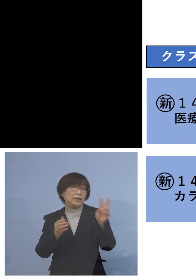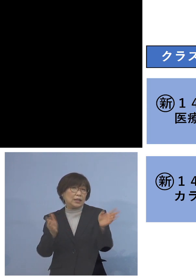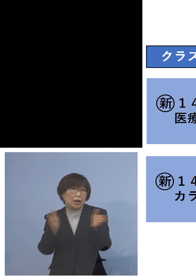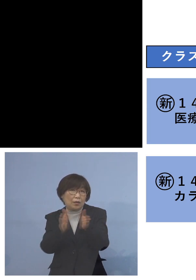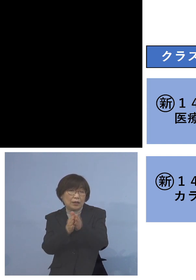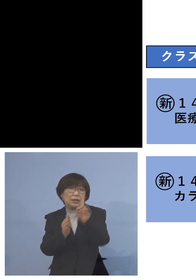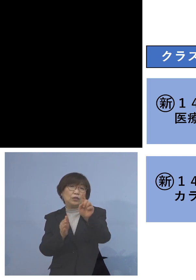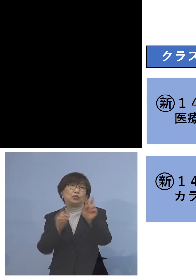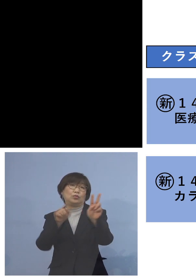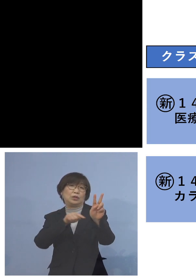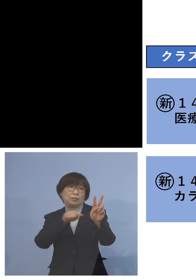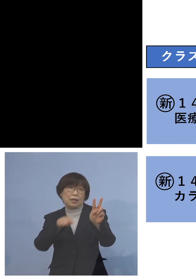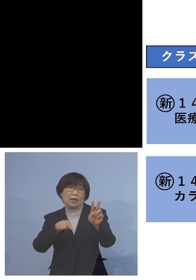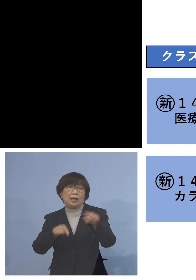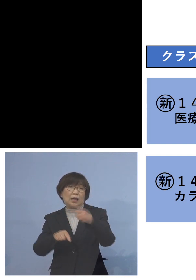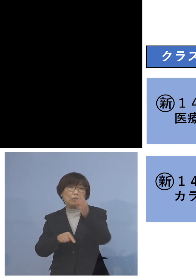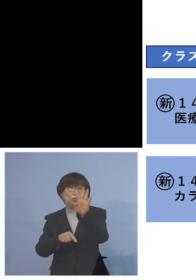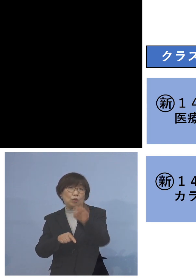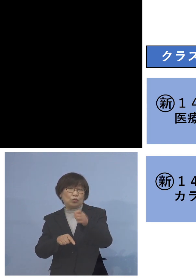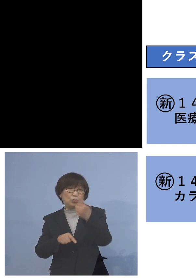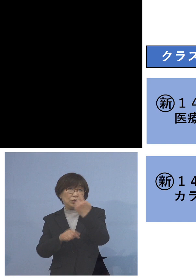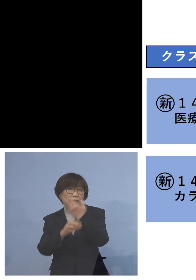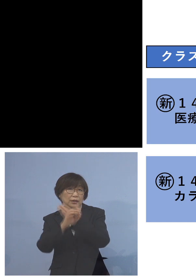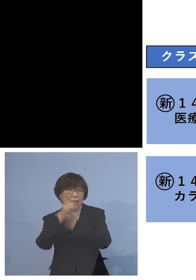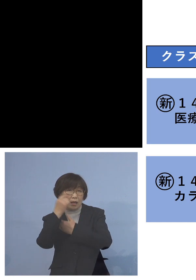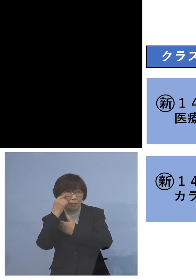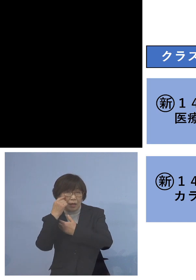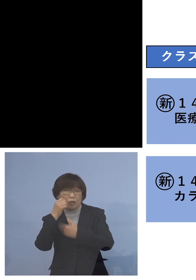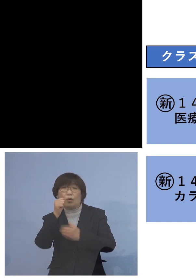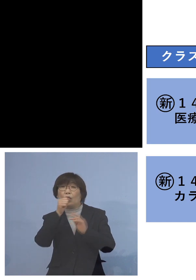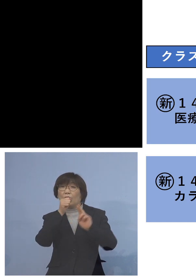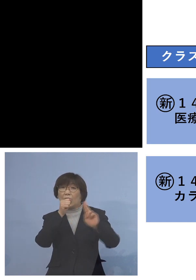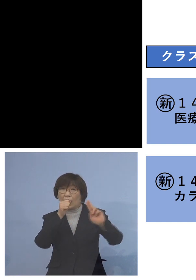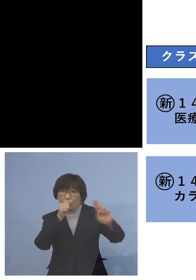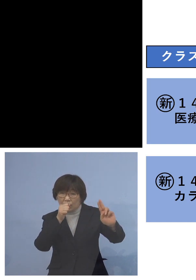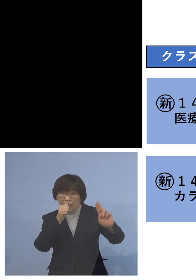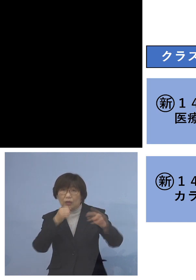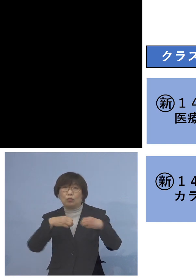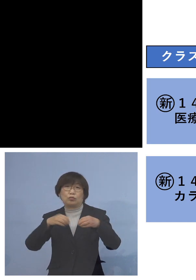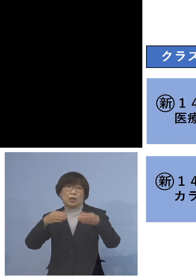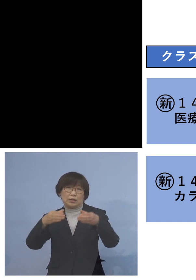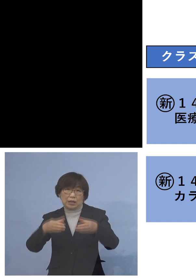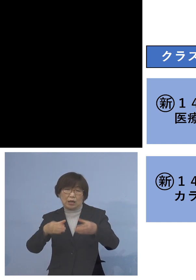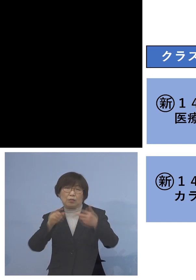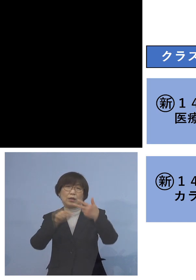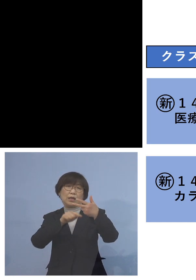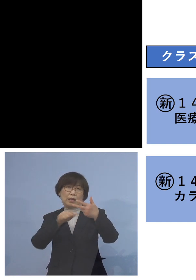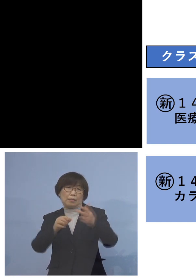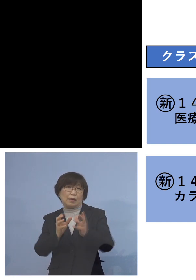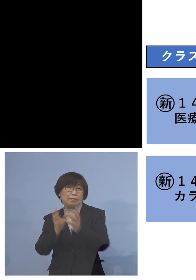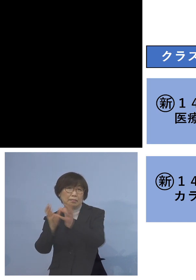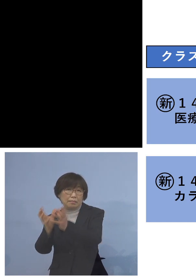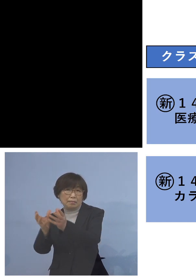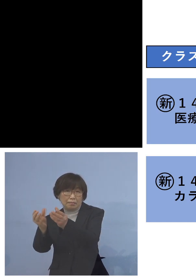「141例目カラオケクラスター」 については参加者7名ということで